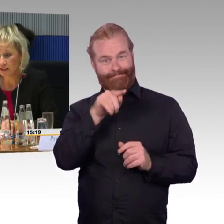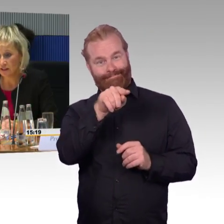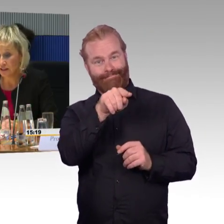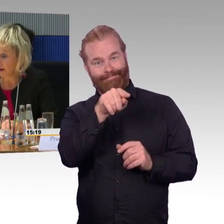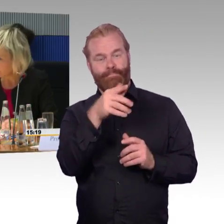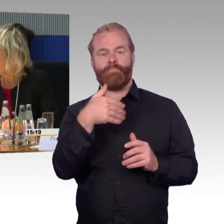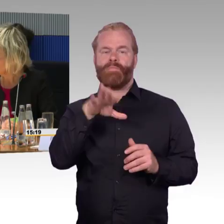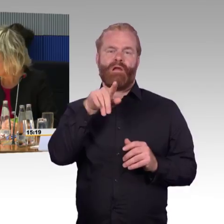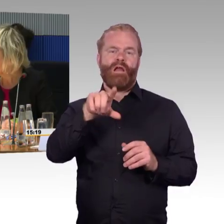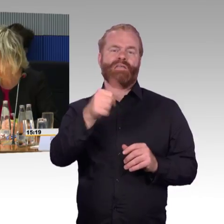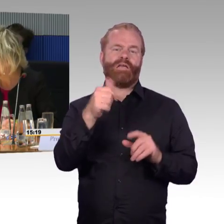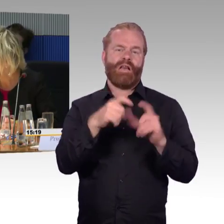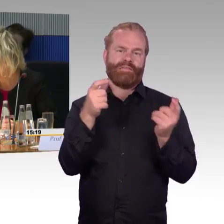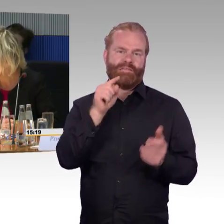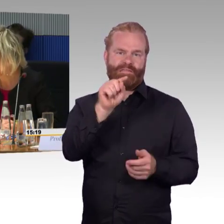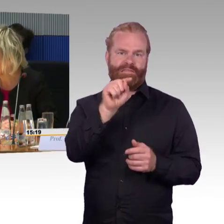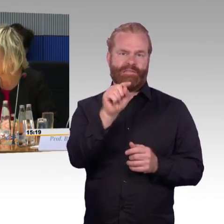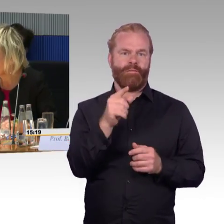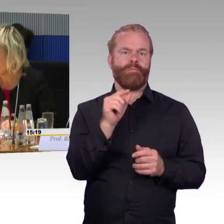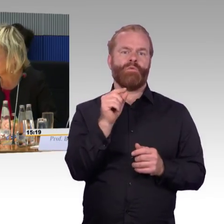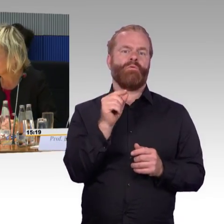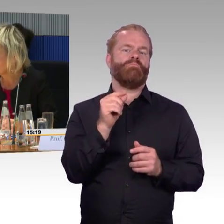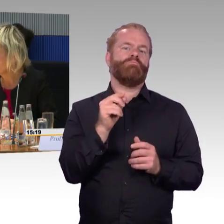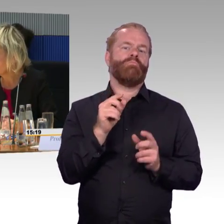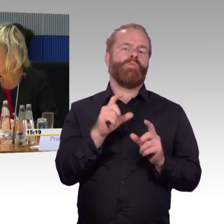den am Platz Service, den gibt es dort.